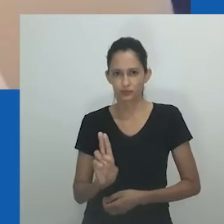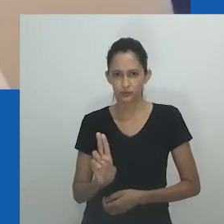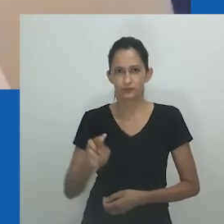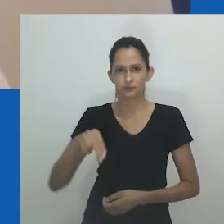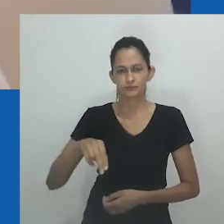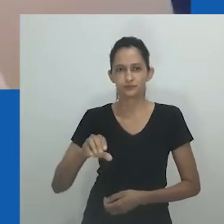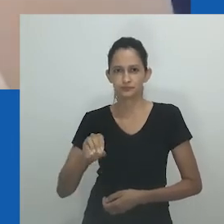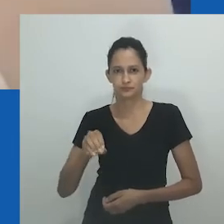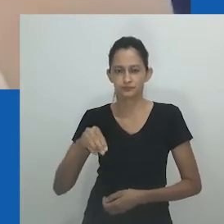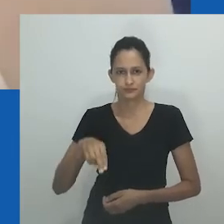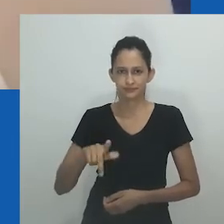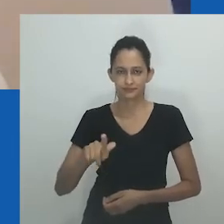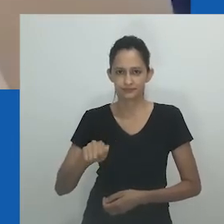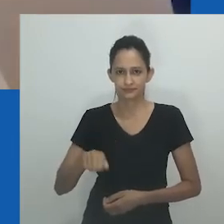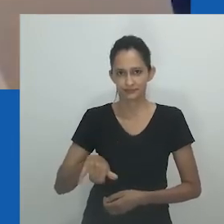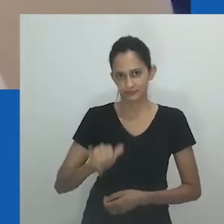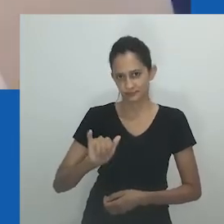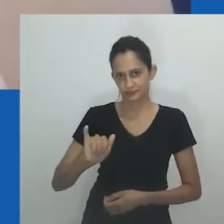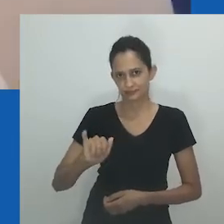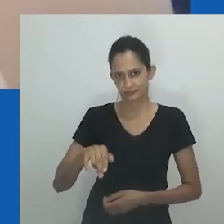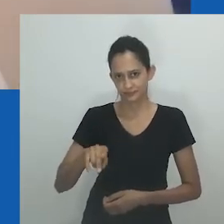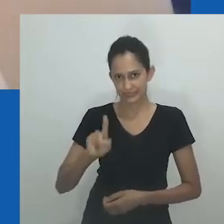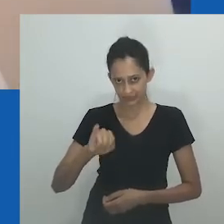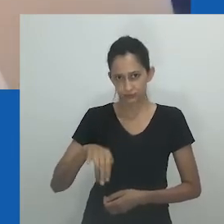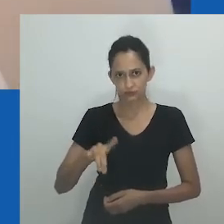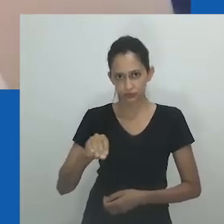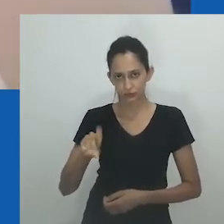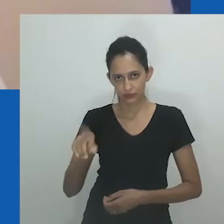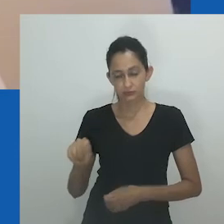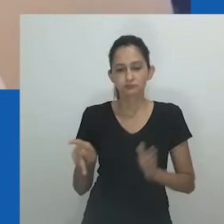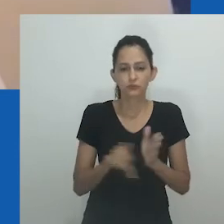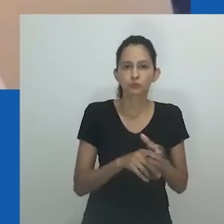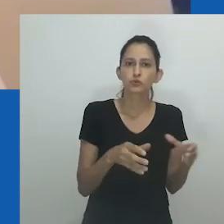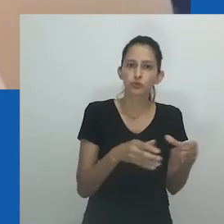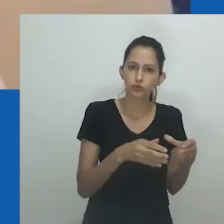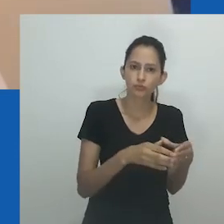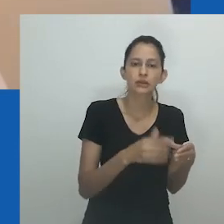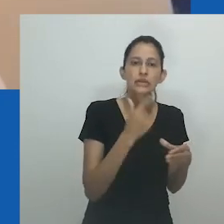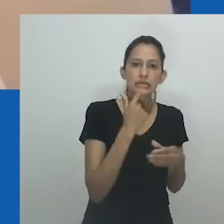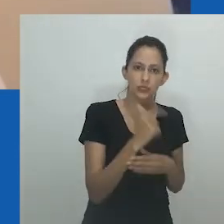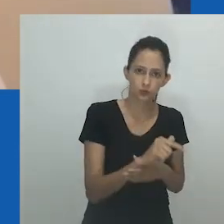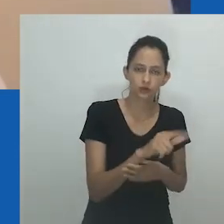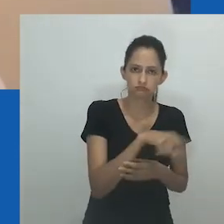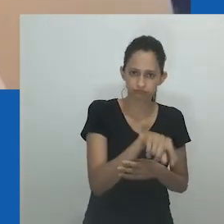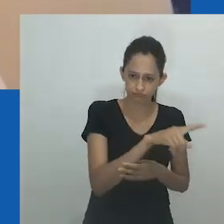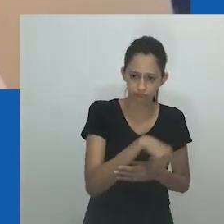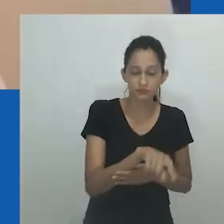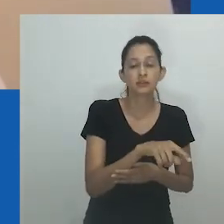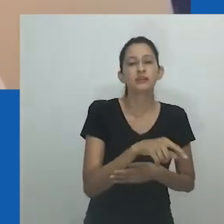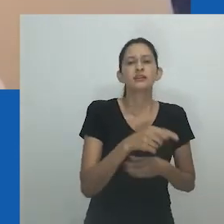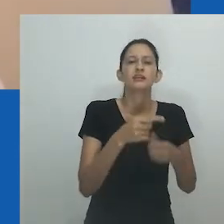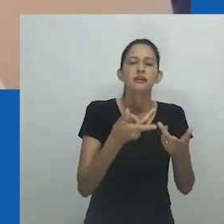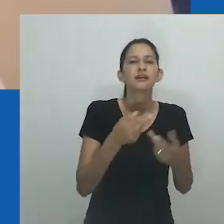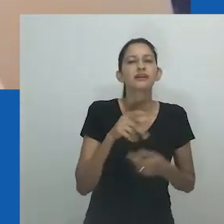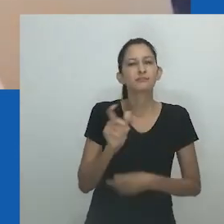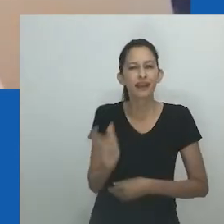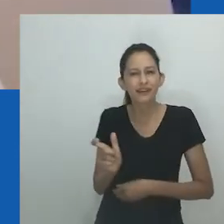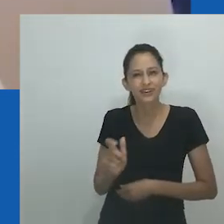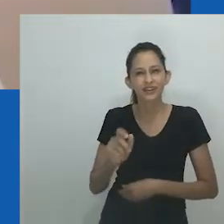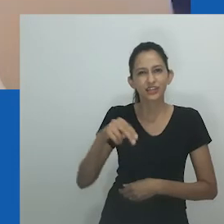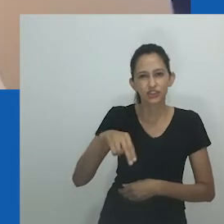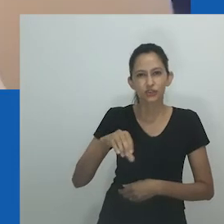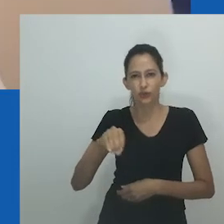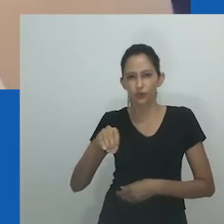a palavra 'ndoda' é homem em ambas as línguas e, portanto, nongayindoda se refere a pessoas que são como homens.